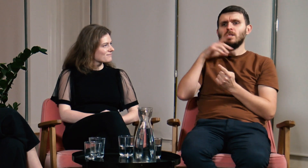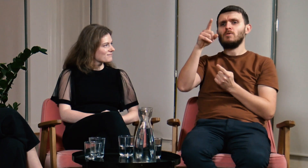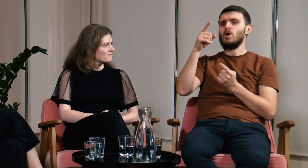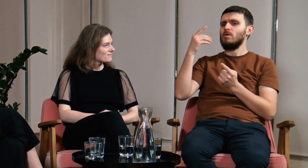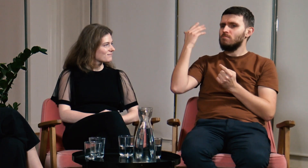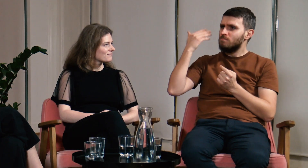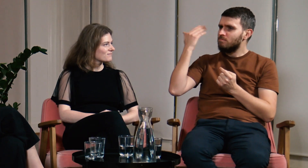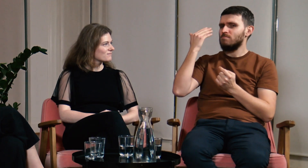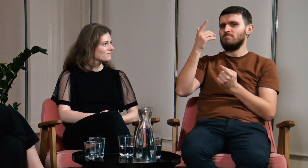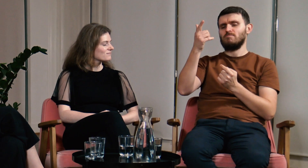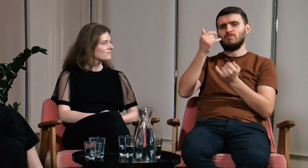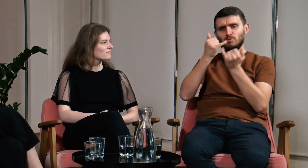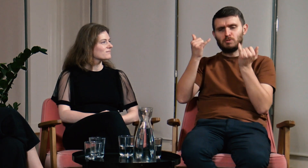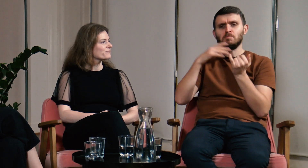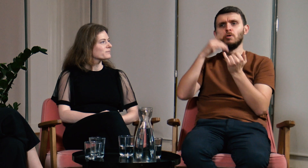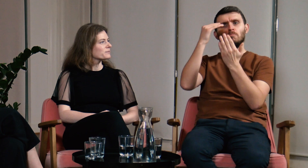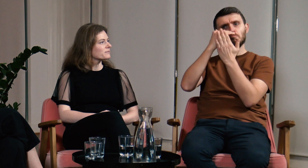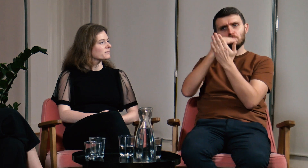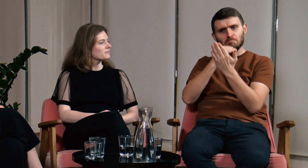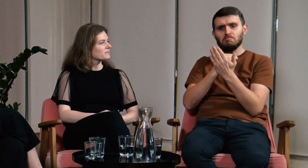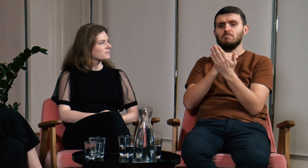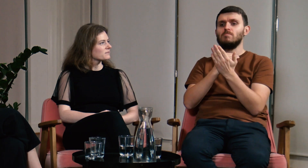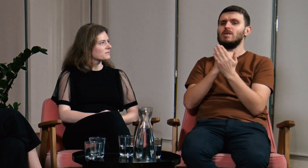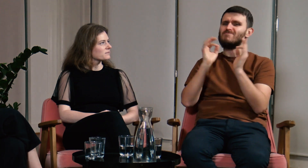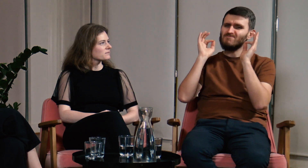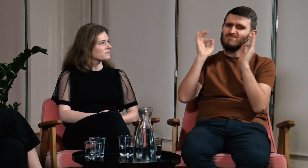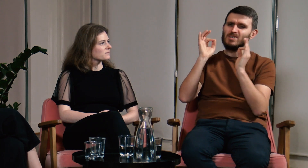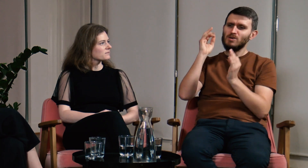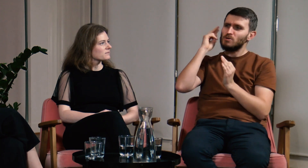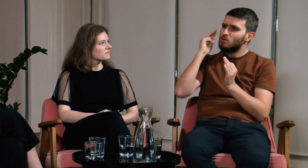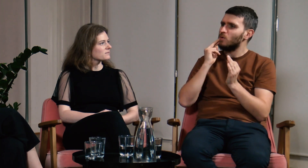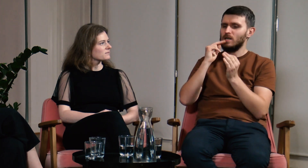Były różne wykłady, na których były pokazane warunki jakie trzeba spełniać żeby być reprezentatywnym Głuchym